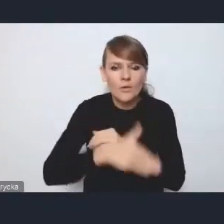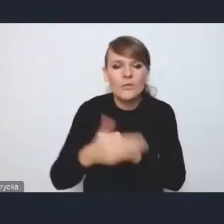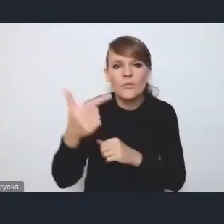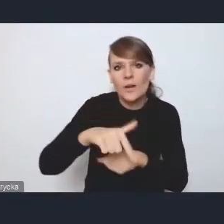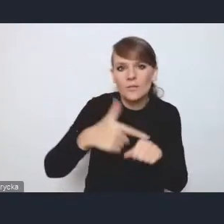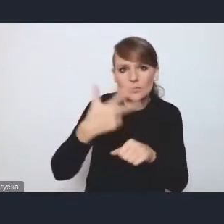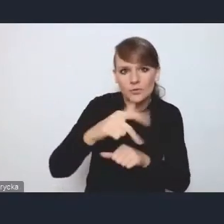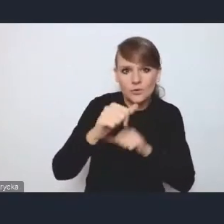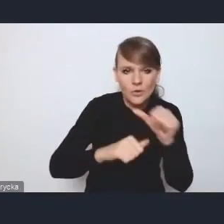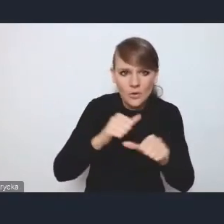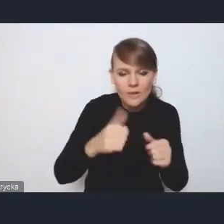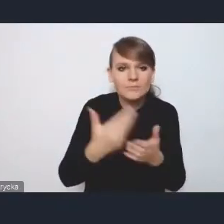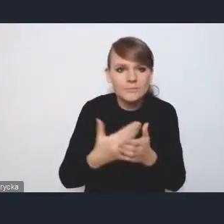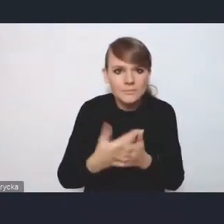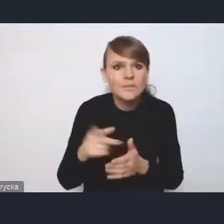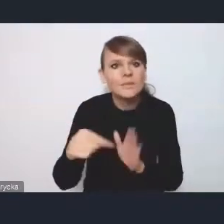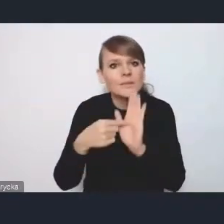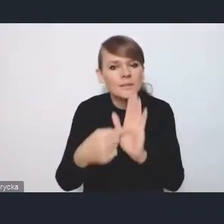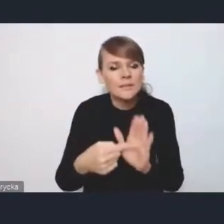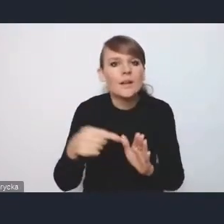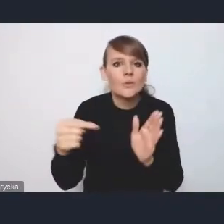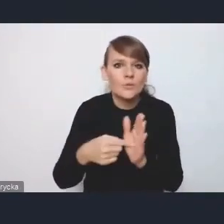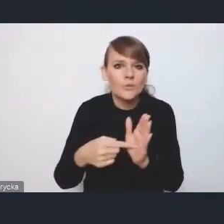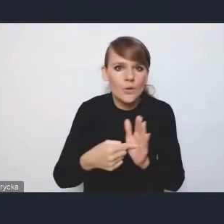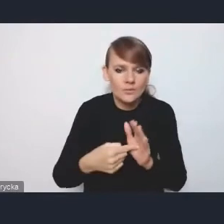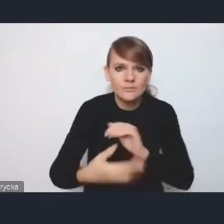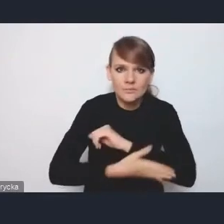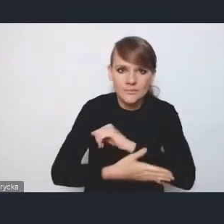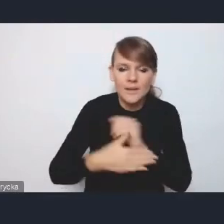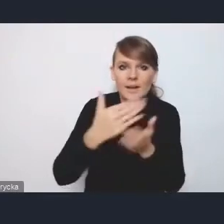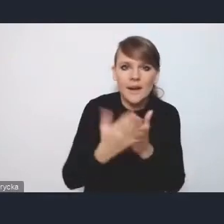ponieważ została wskazana jako kamień milowy w Krajowym Planie Odbudowy,